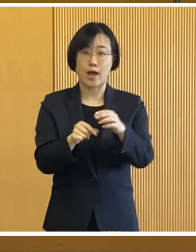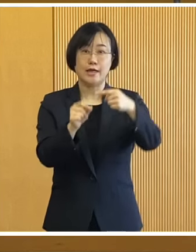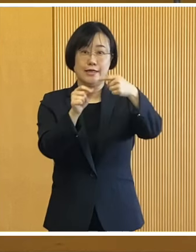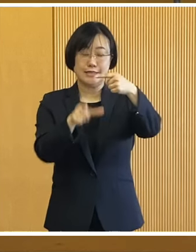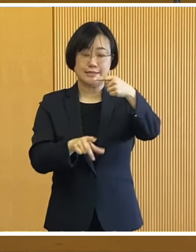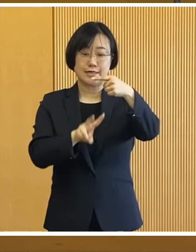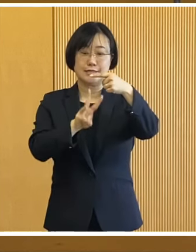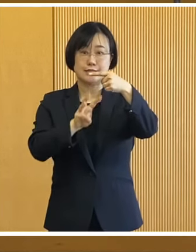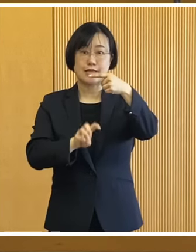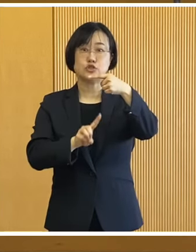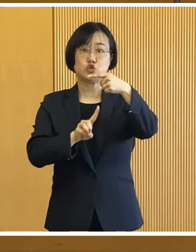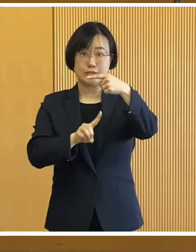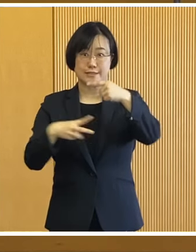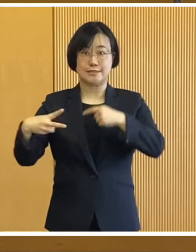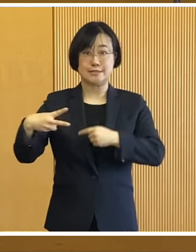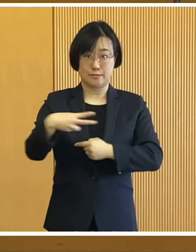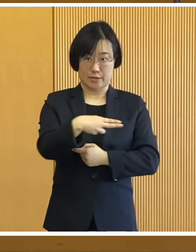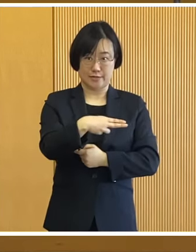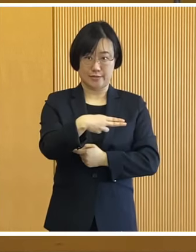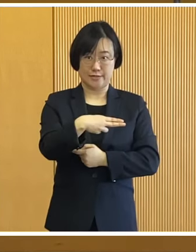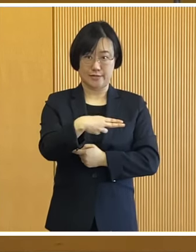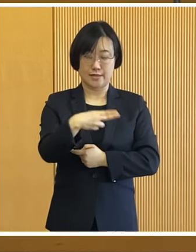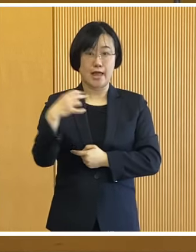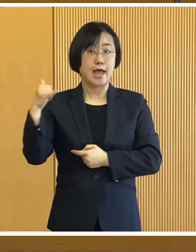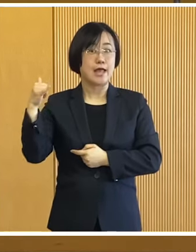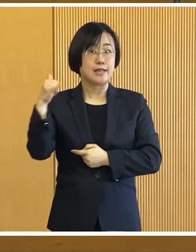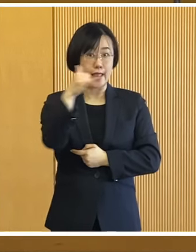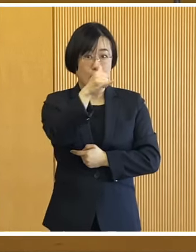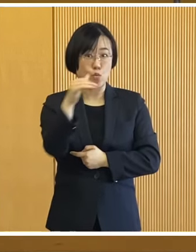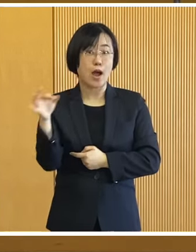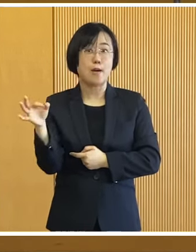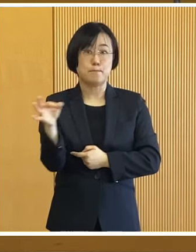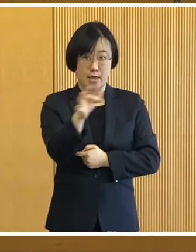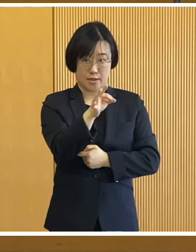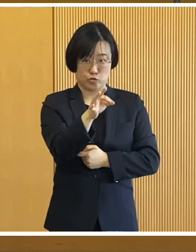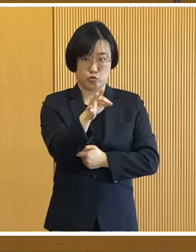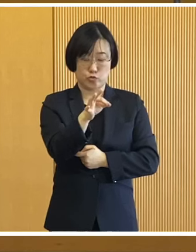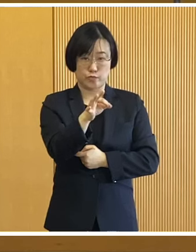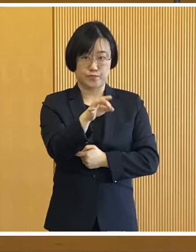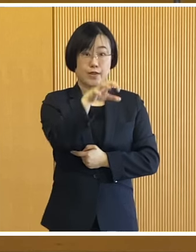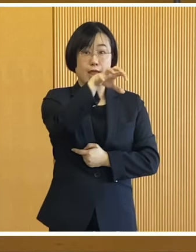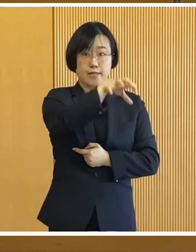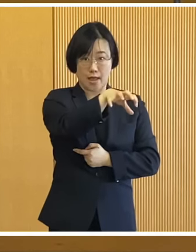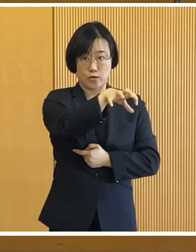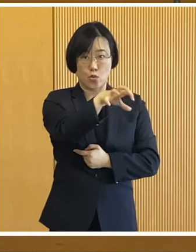今月31日までに 電話やメールによりまして